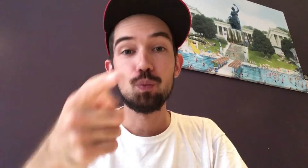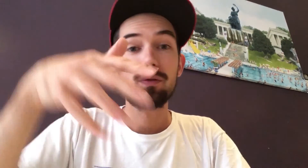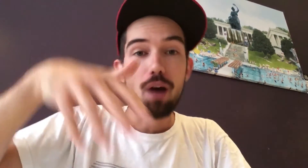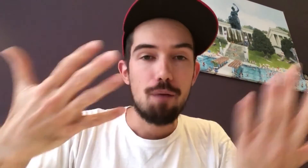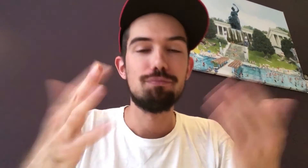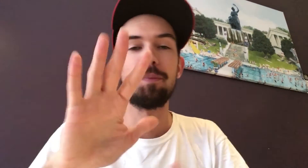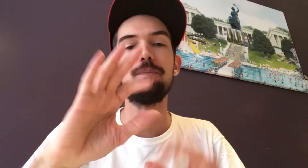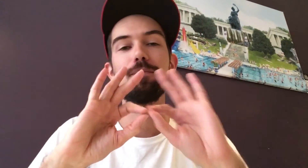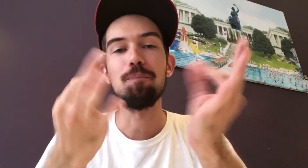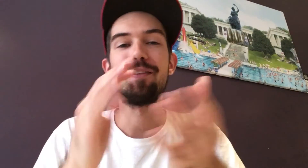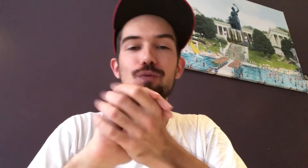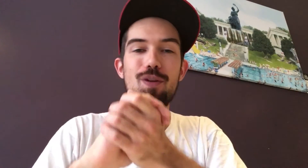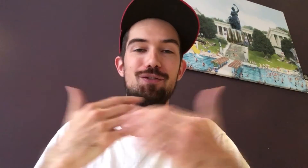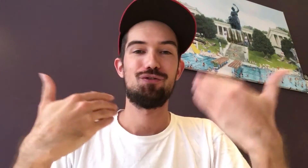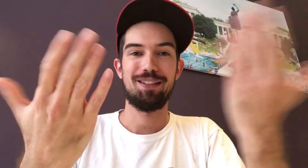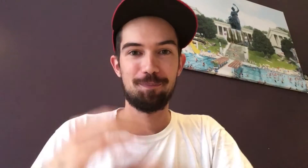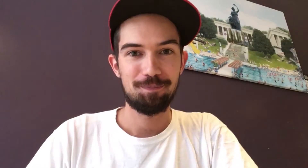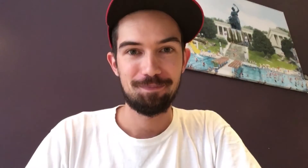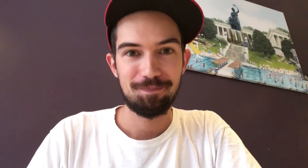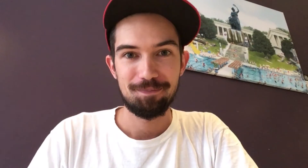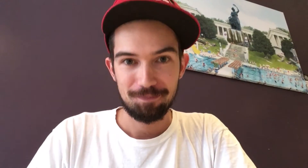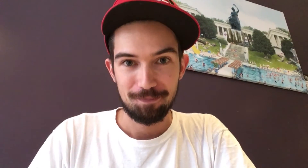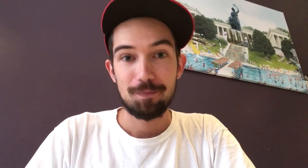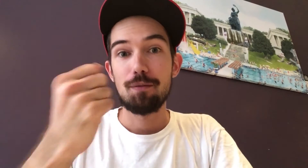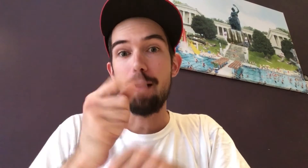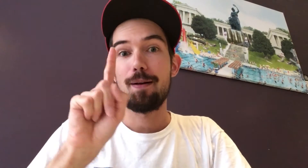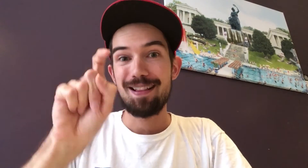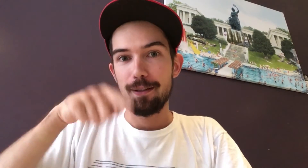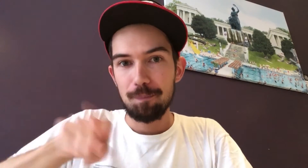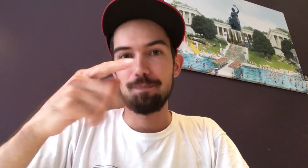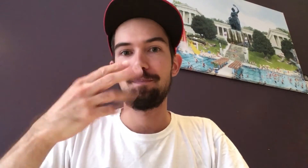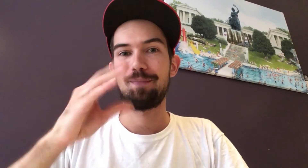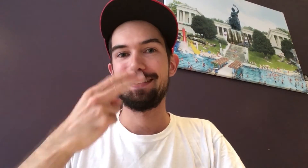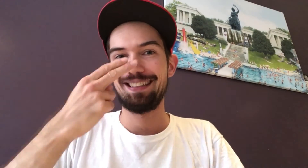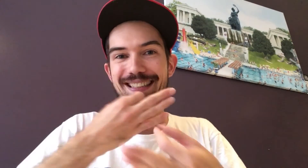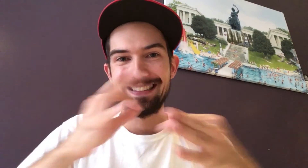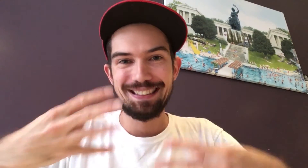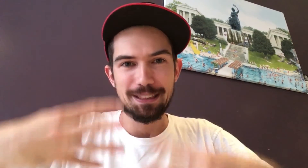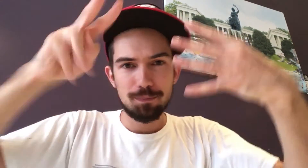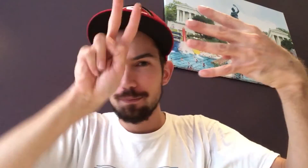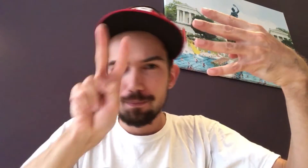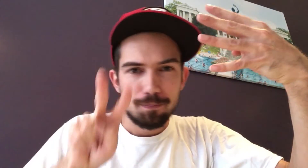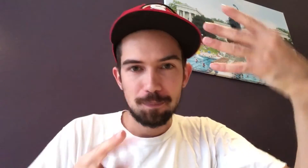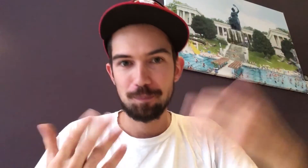Hast du sie schon abonniert, kannst du den Preis weiterverschenken an Familie oder Freunde. Klickt auf den Link unten, erfahrt ihr mehr Infos.